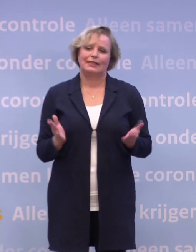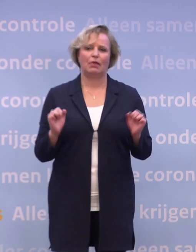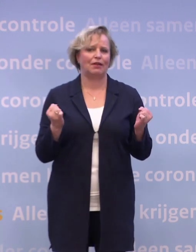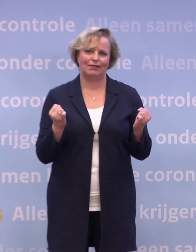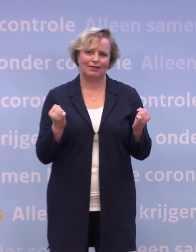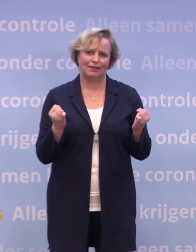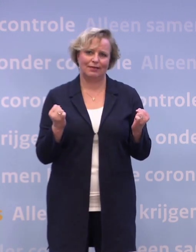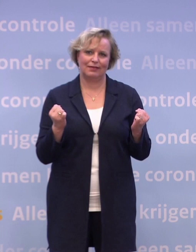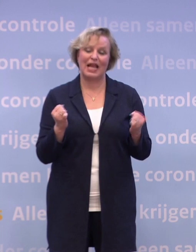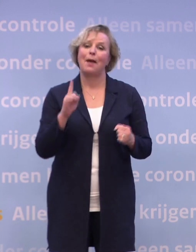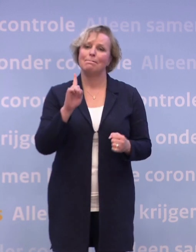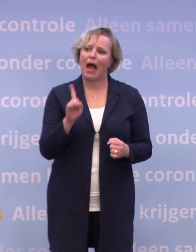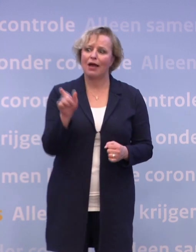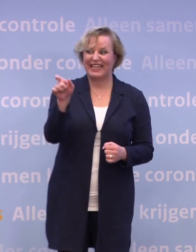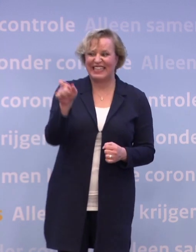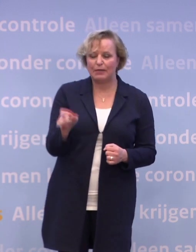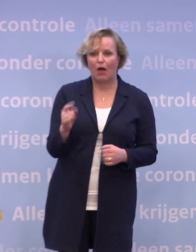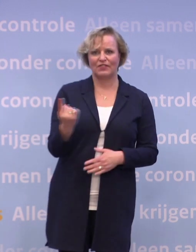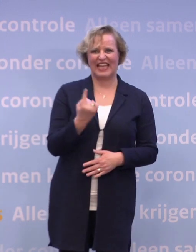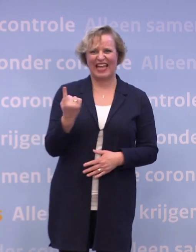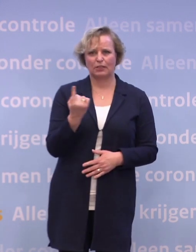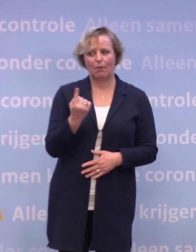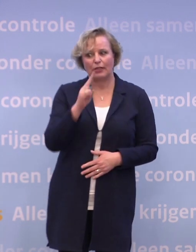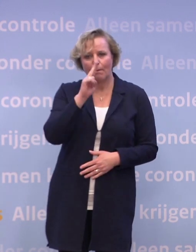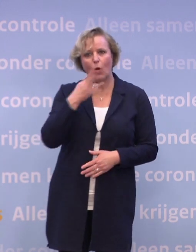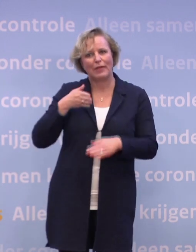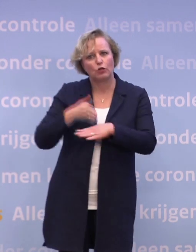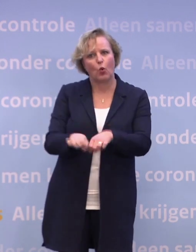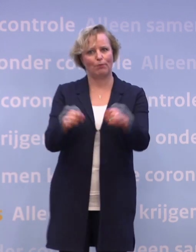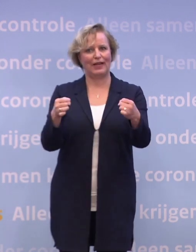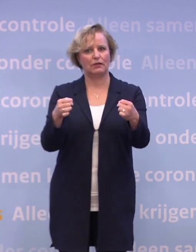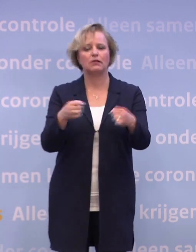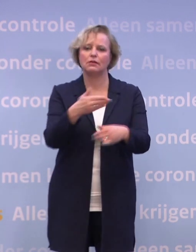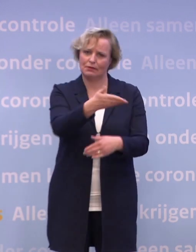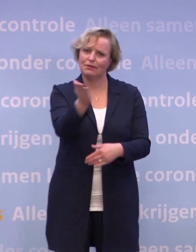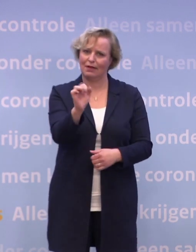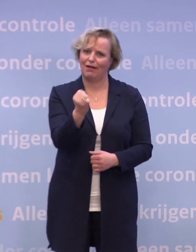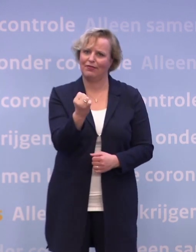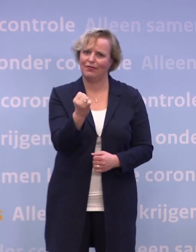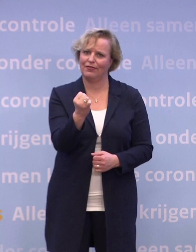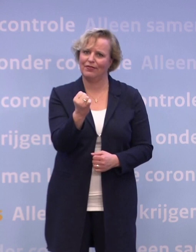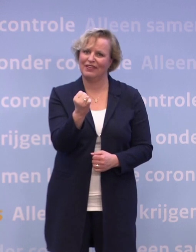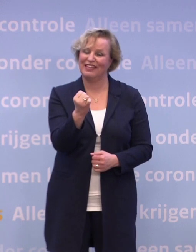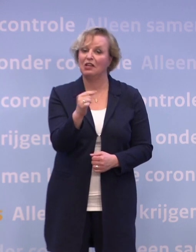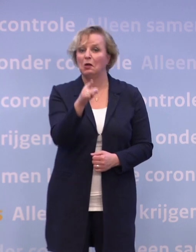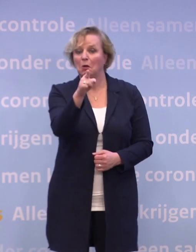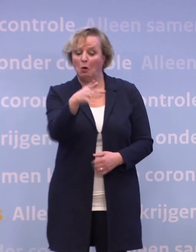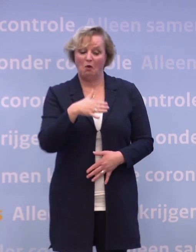Maar iemands eenzaamheid proberen te doorbreken, dat kan iedereen. En wat voor jou een klein gebaar is...